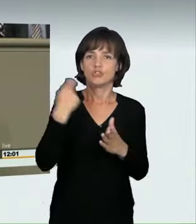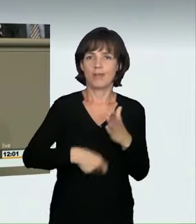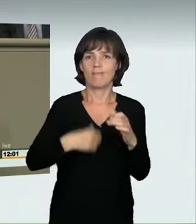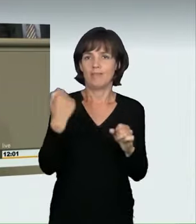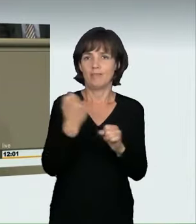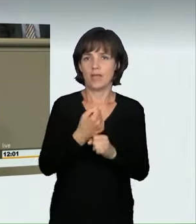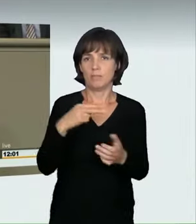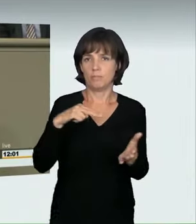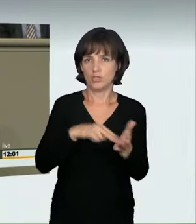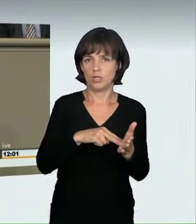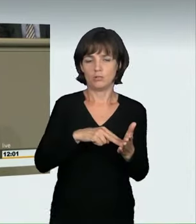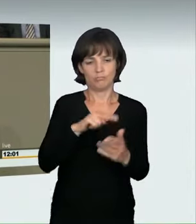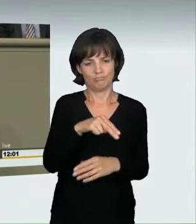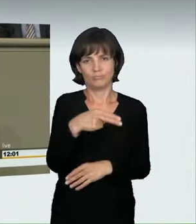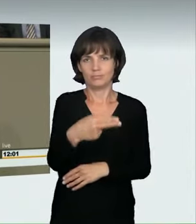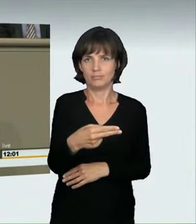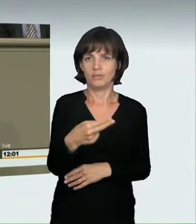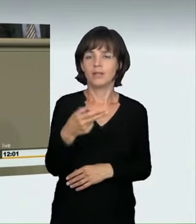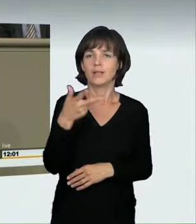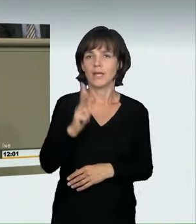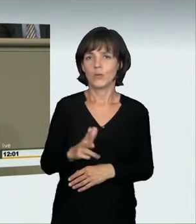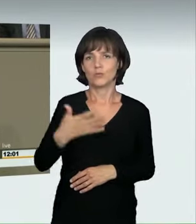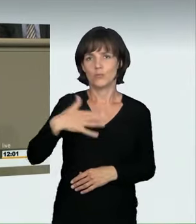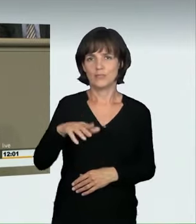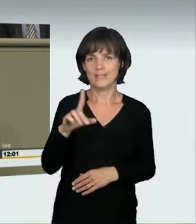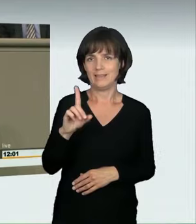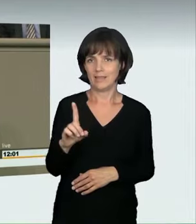des verbotenen Kraftfahrzeugrennens, in dem neu zu schaffenden § 315d StGB vorgesehen.